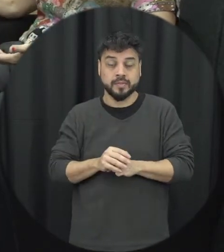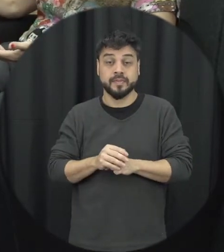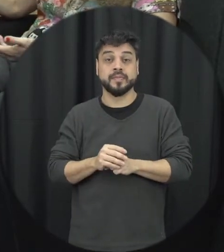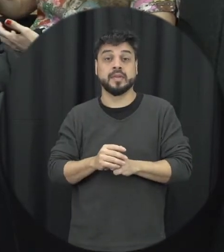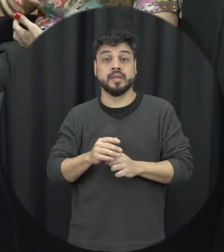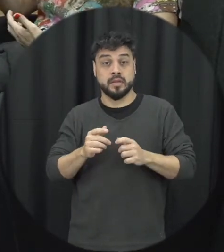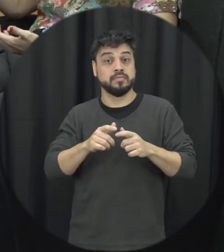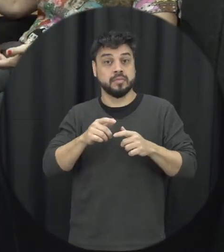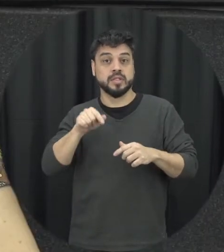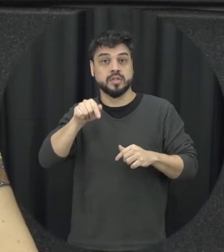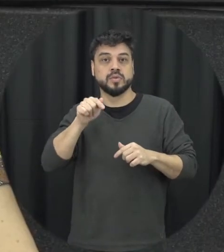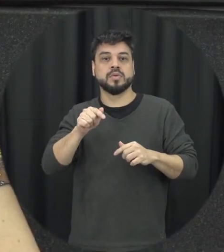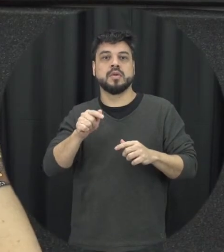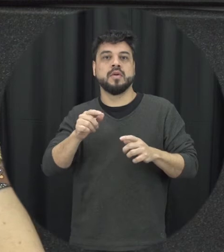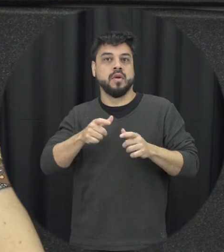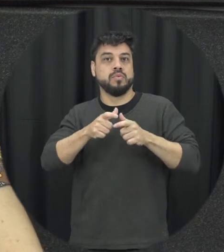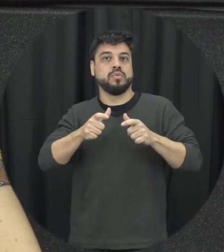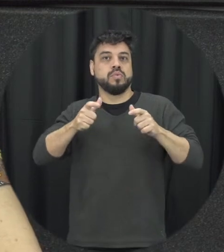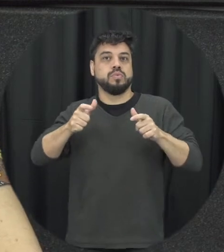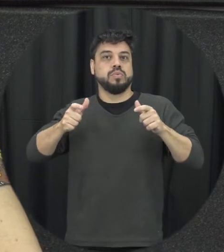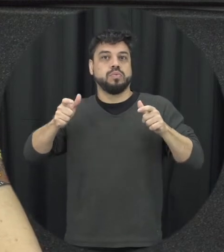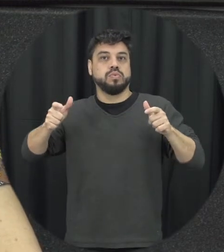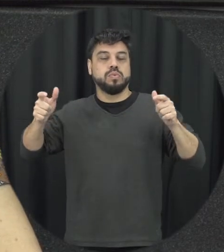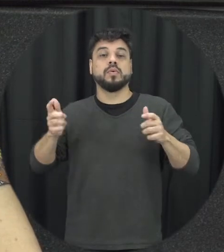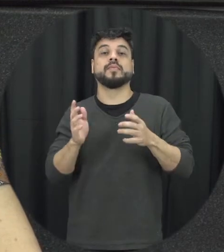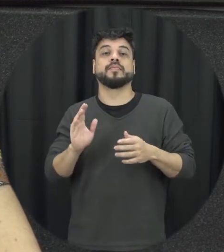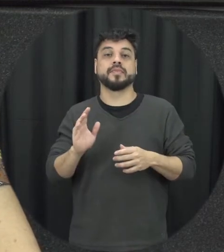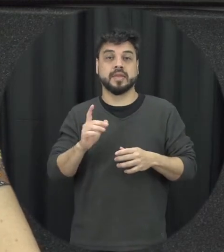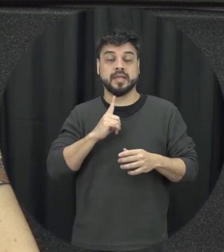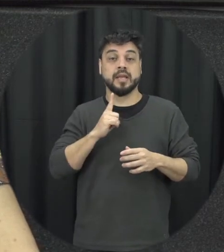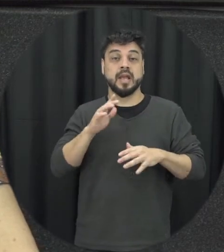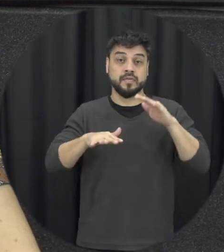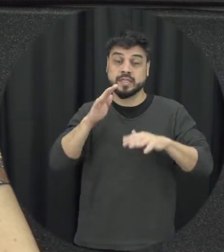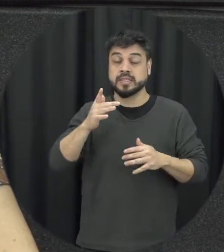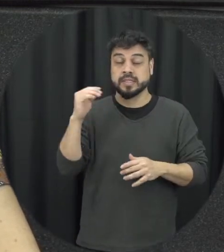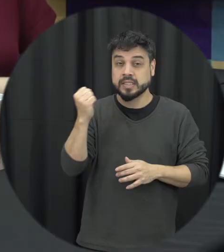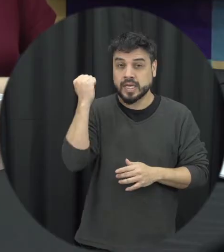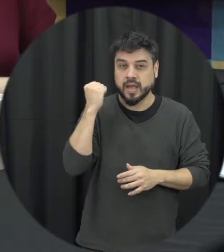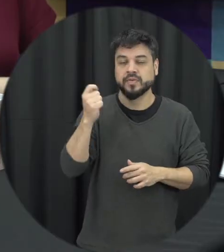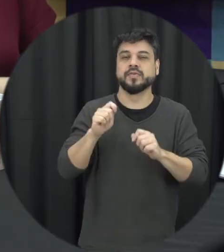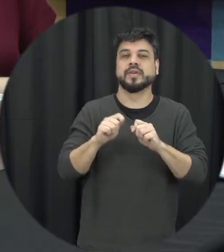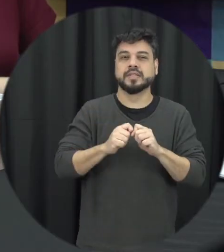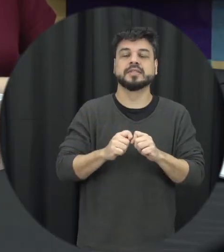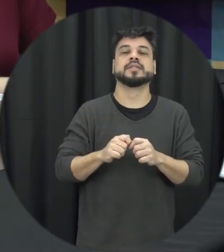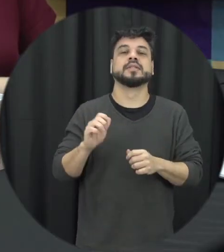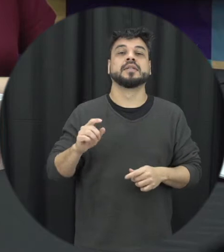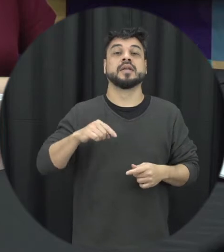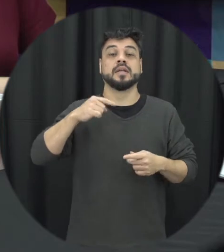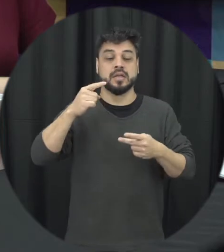crescendo é uma escalar enterro sair de gravidade desses atos e aí acontece a segunda etapa do ciclo